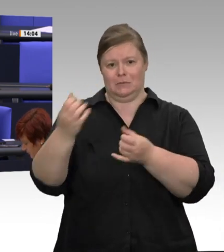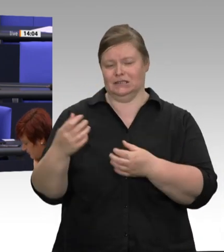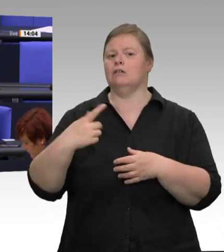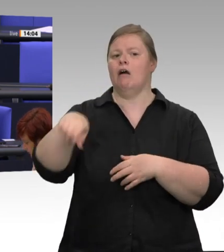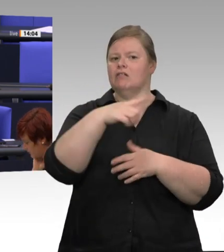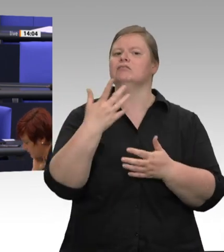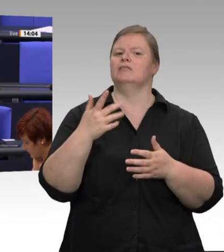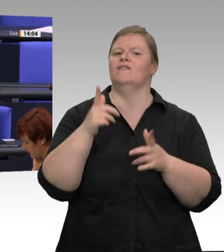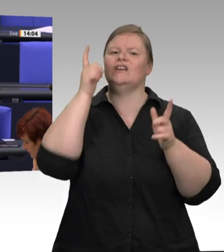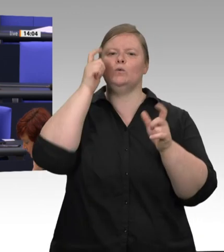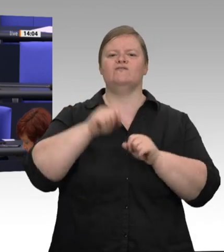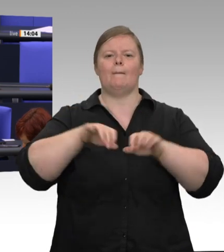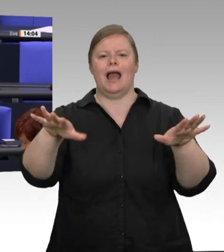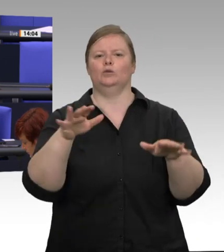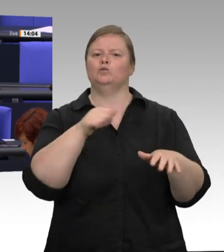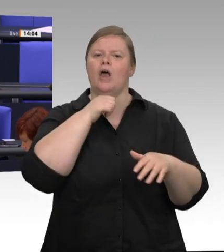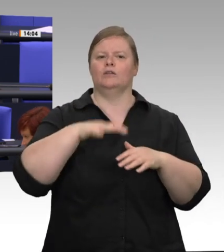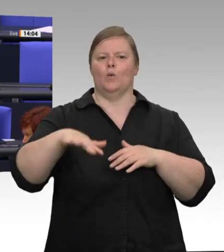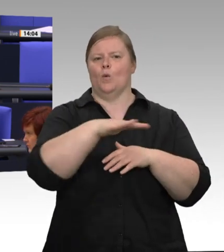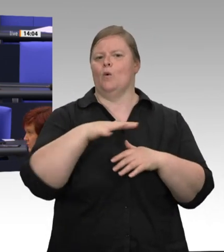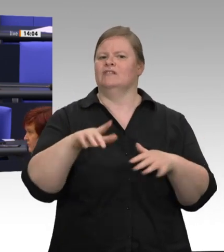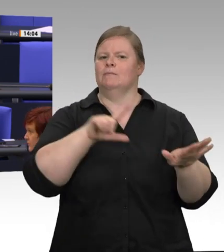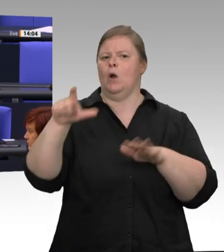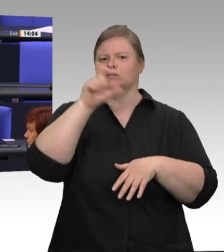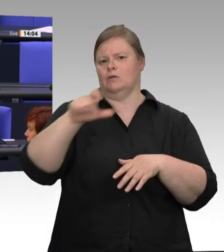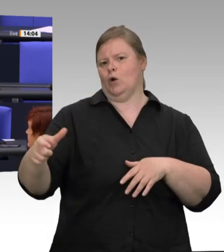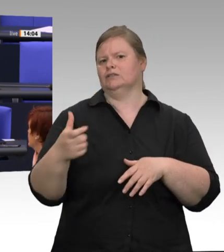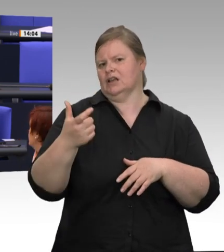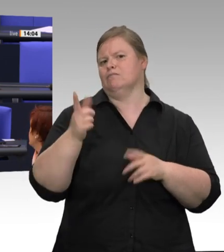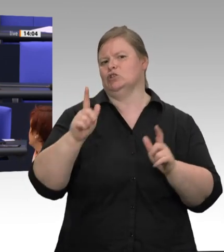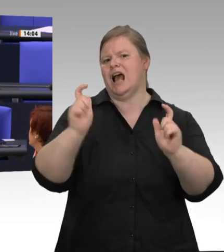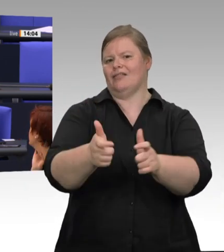wahrscheinlich gelungen ist. Der Gesundheitsschutz geht absolut vor. Jetzt haben wir durch